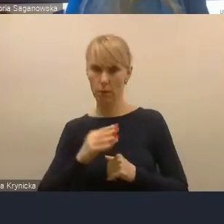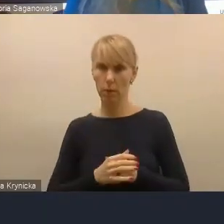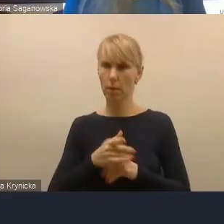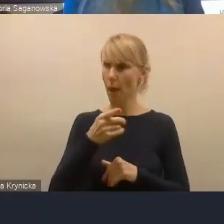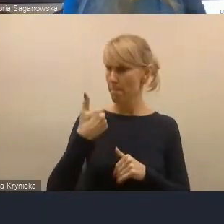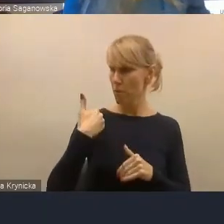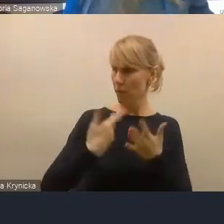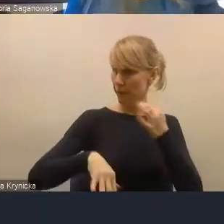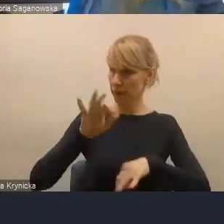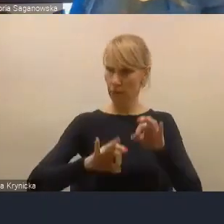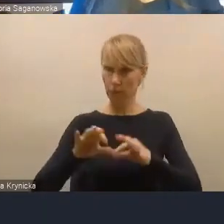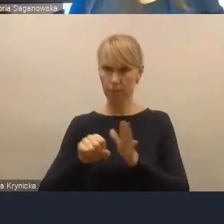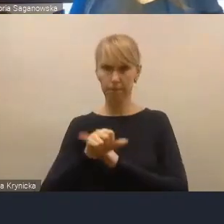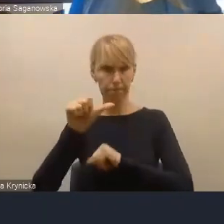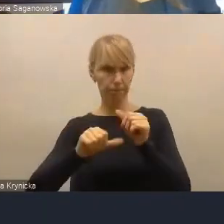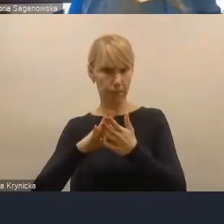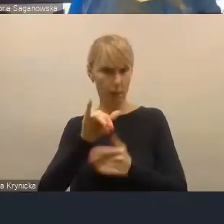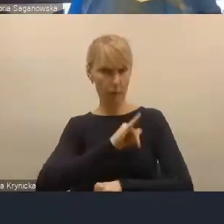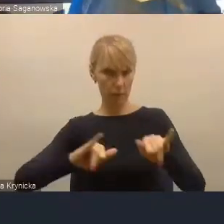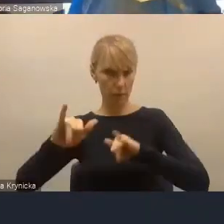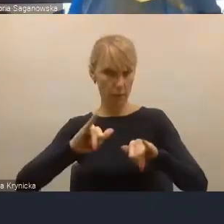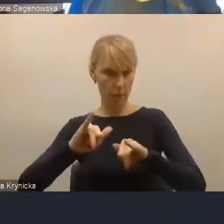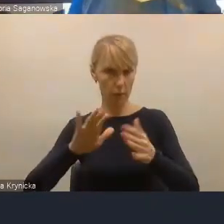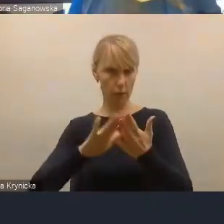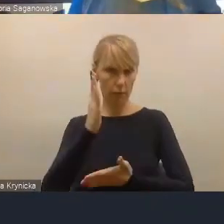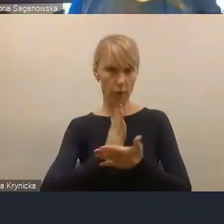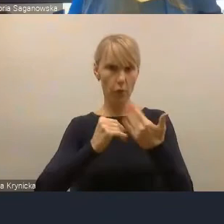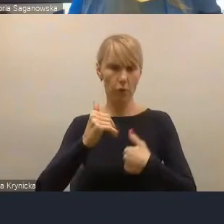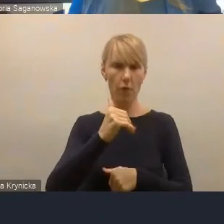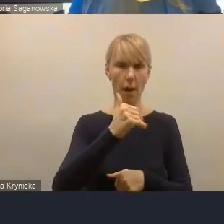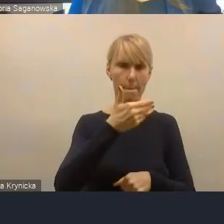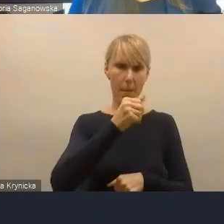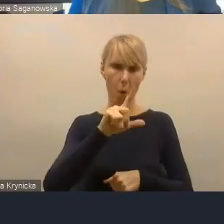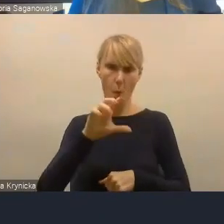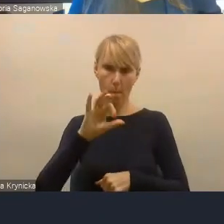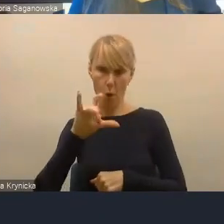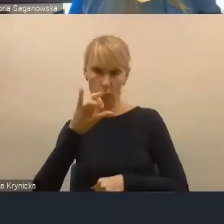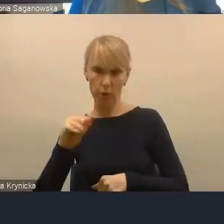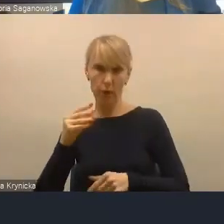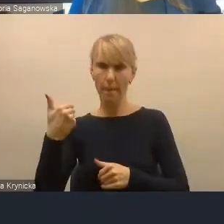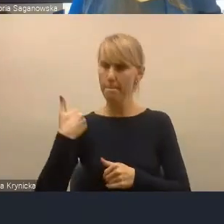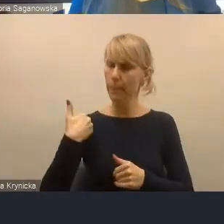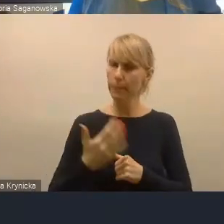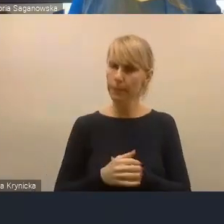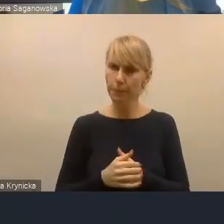przez samorząd województwa małopolskiego i między innymi było takie opracowanie,